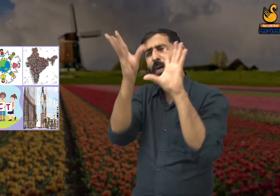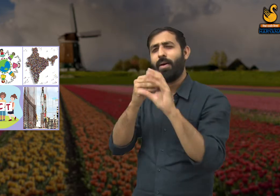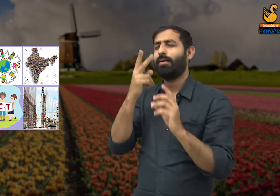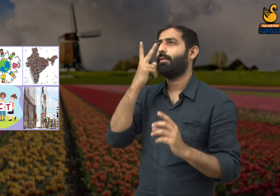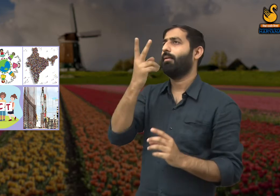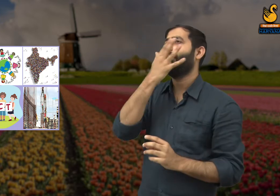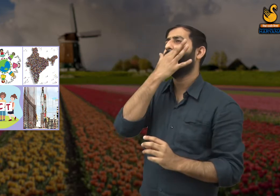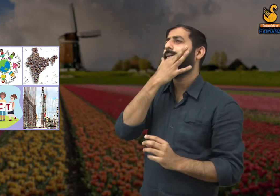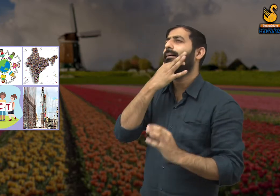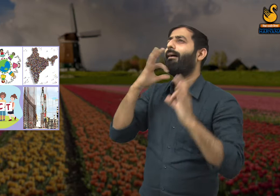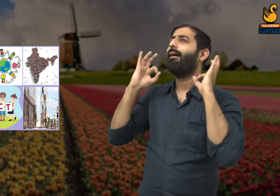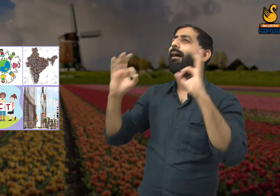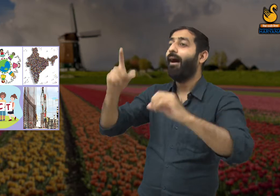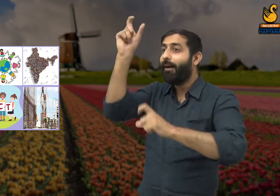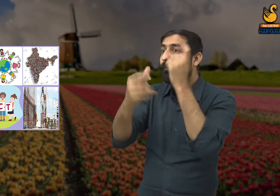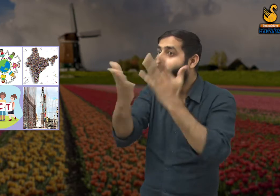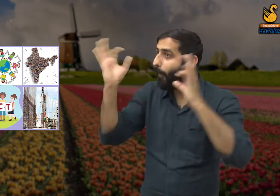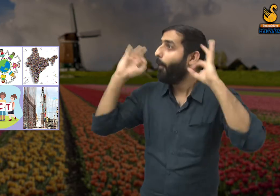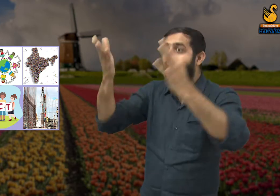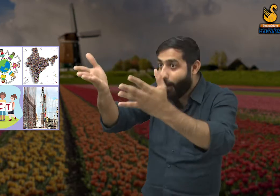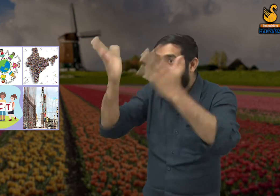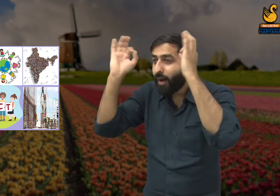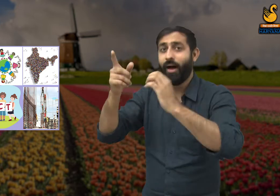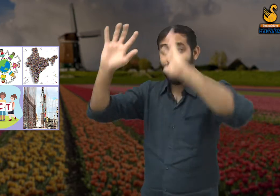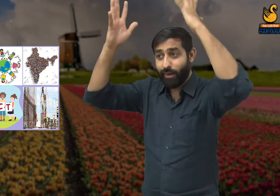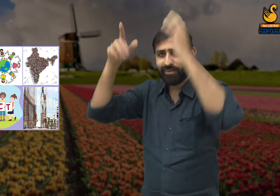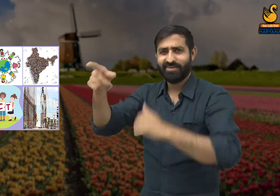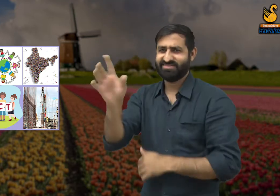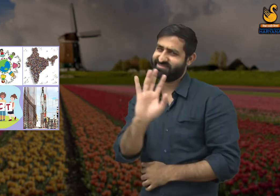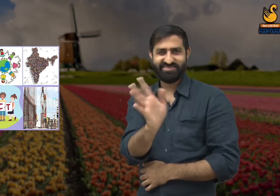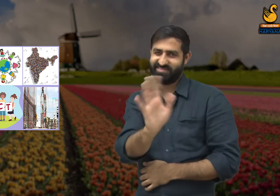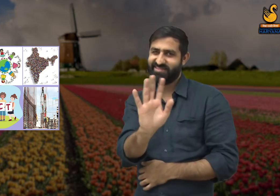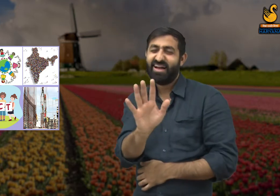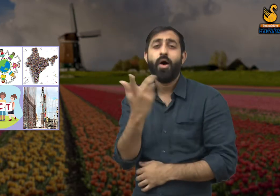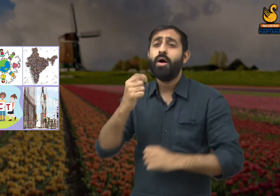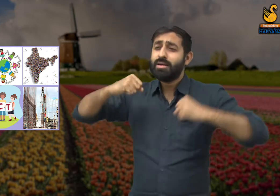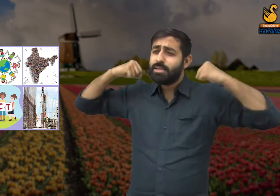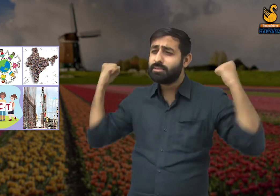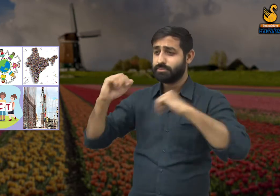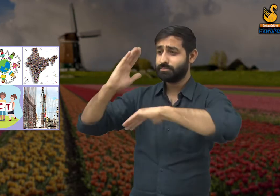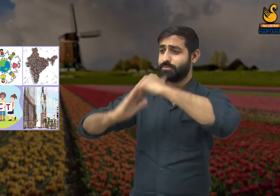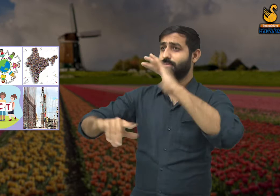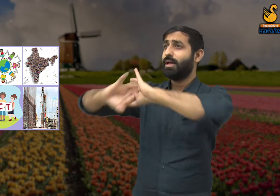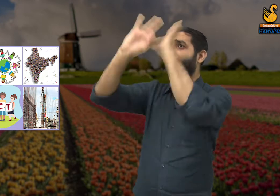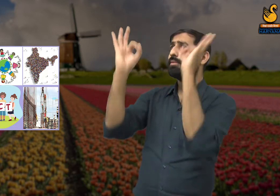उसका सुंदर निर्माण हो पाया है, और इसके लिए जिन लोगों ने मेहनत नहीं किए उन्हें सराहना नहीं मिली चाहिए.